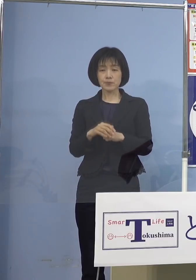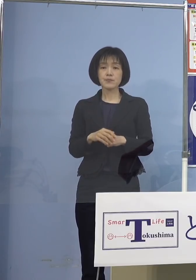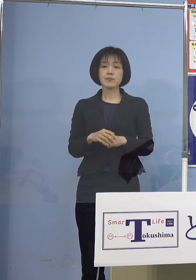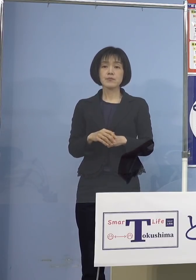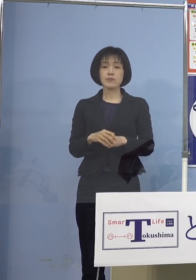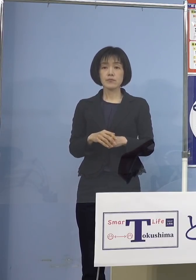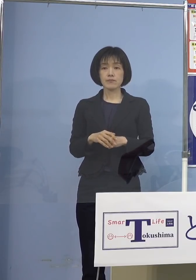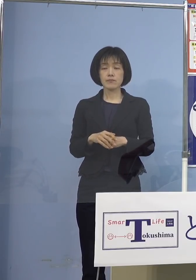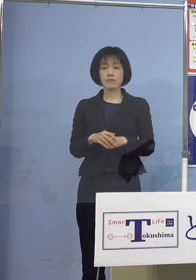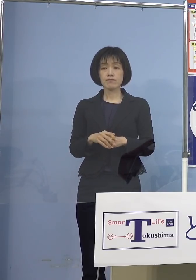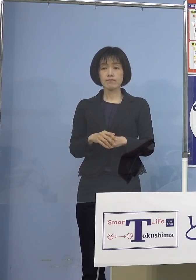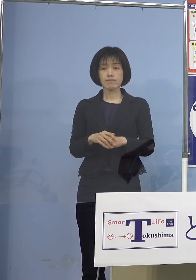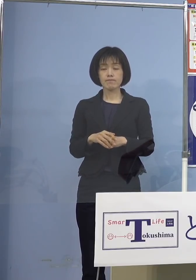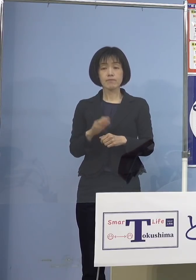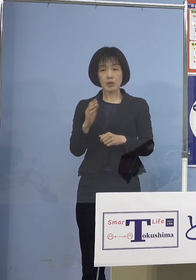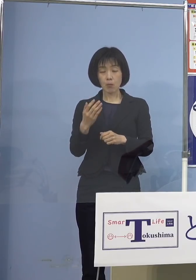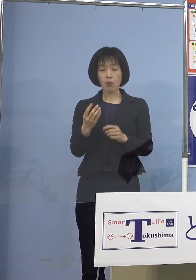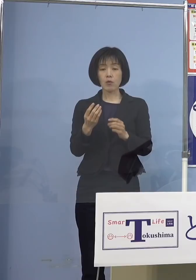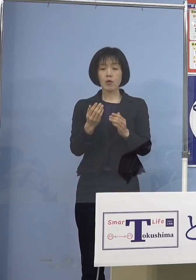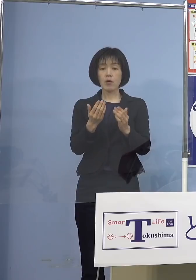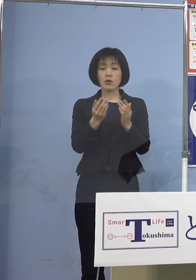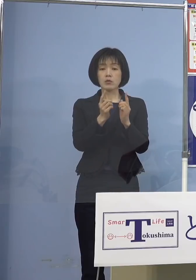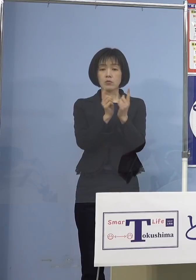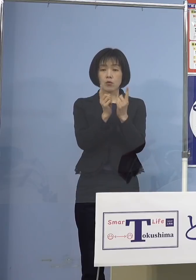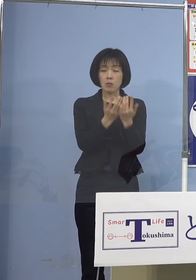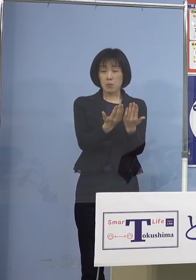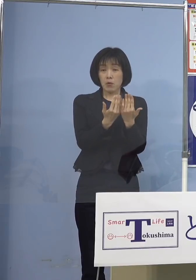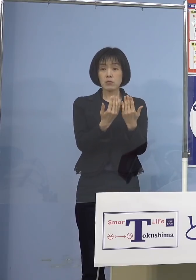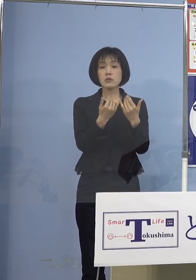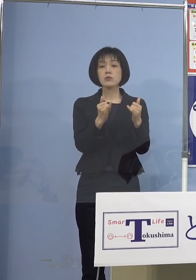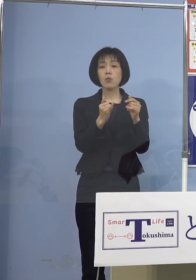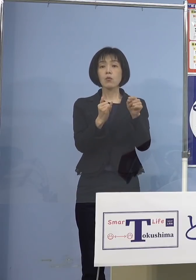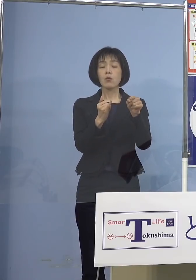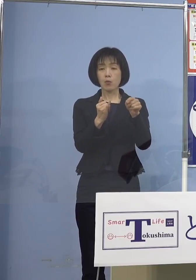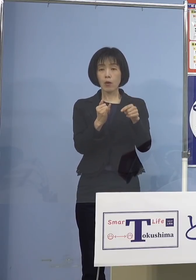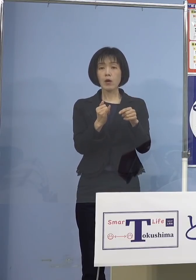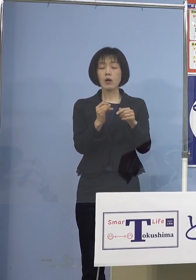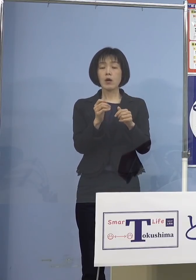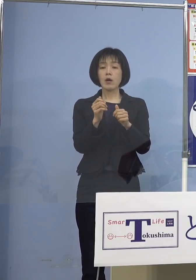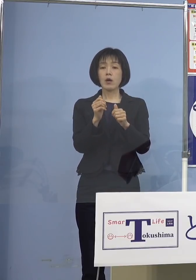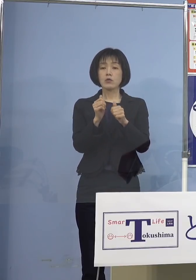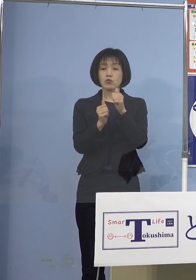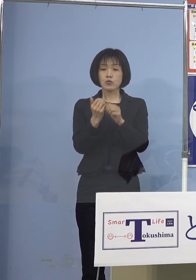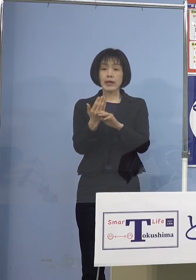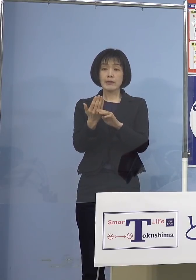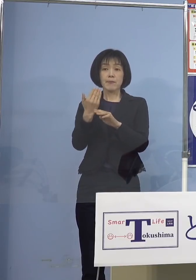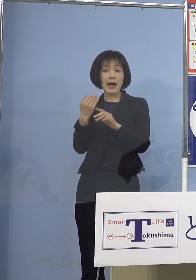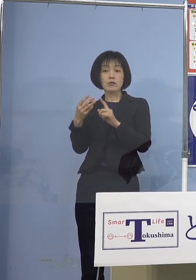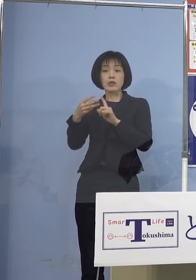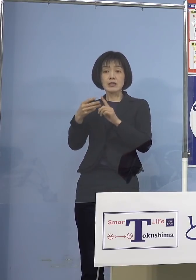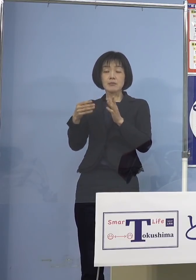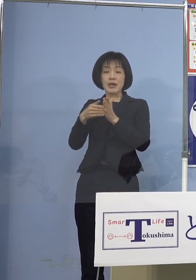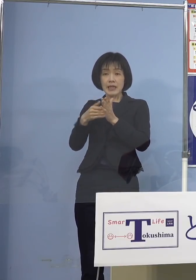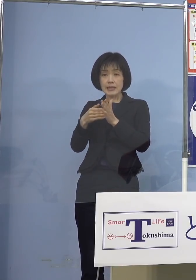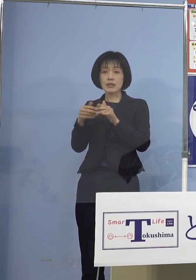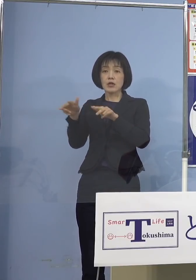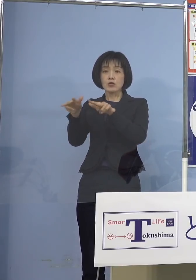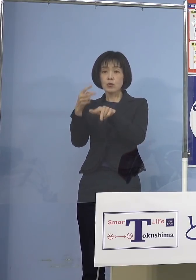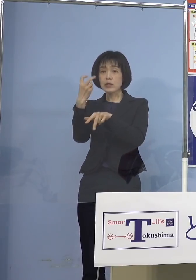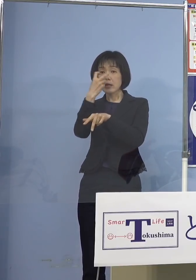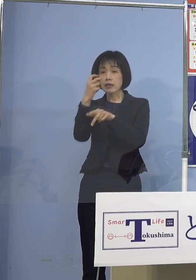ただし濃厚接触者につきましては 受検前日までに行政検査の結果が陰性